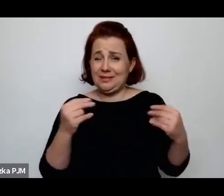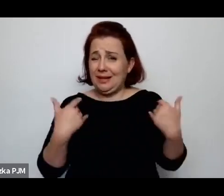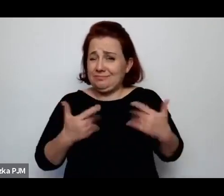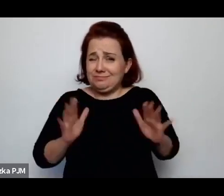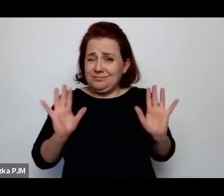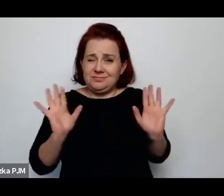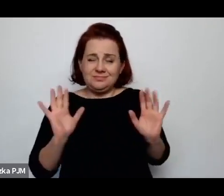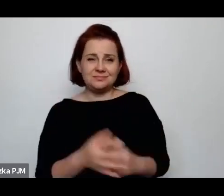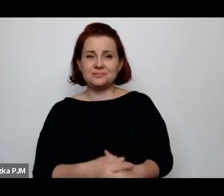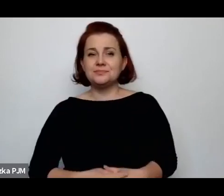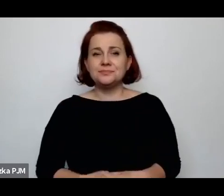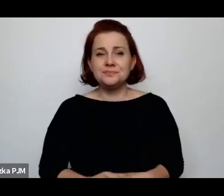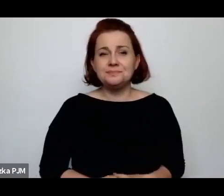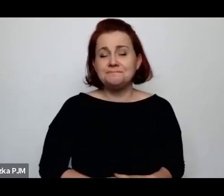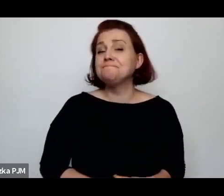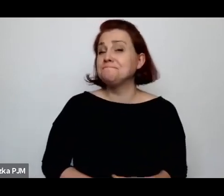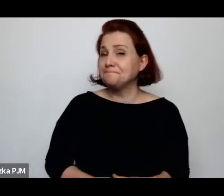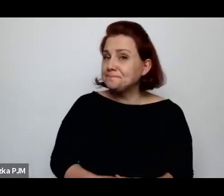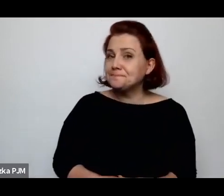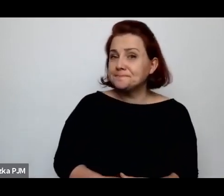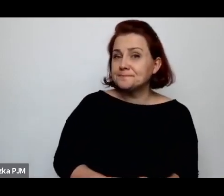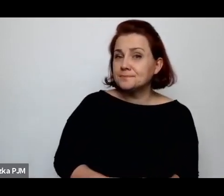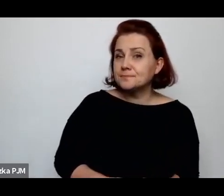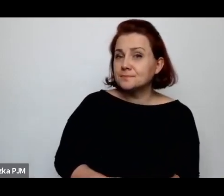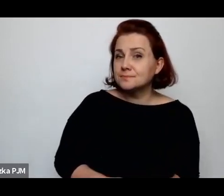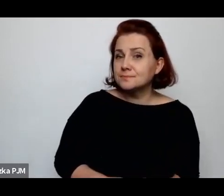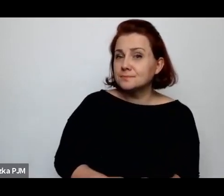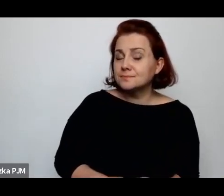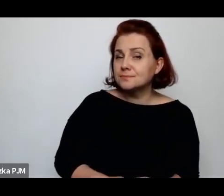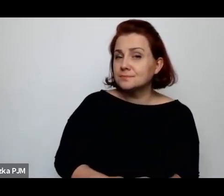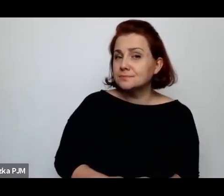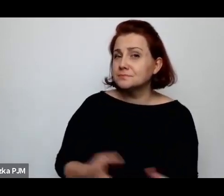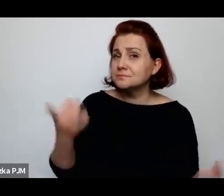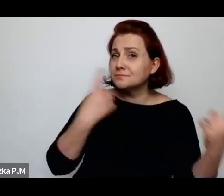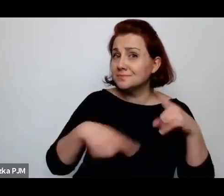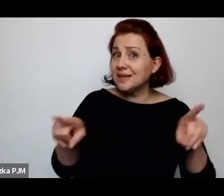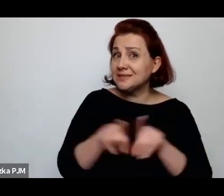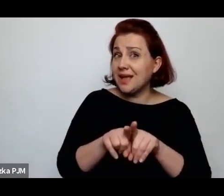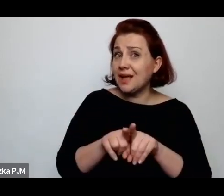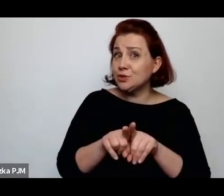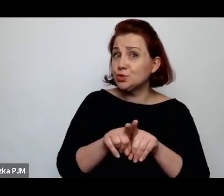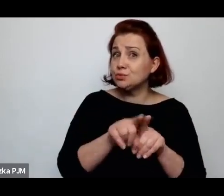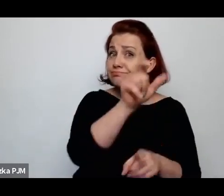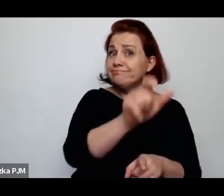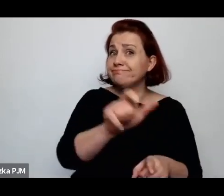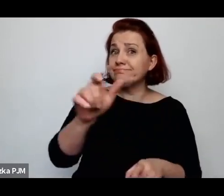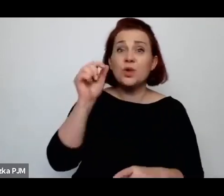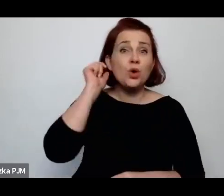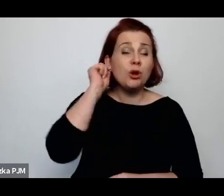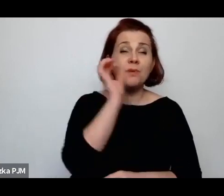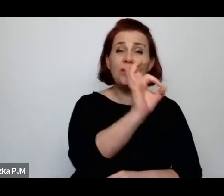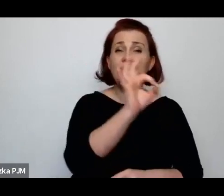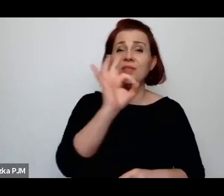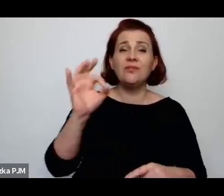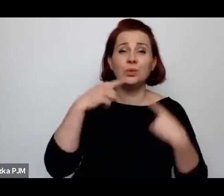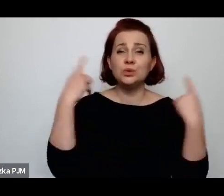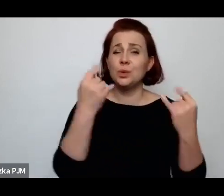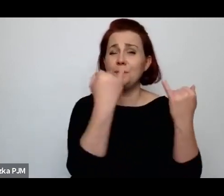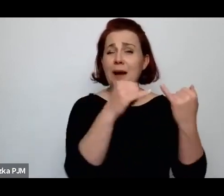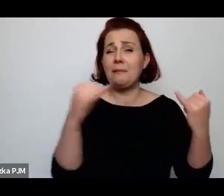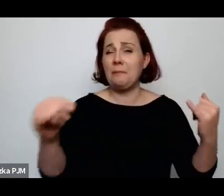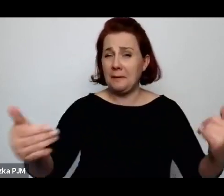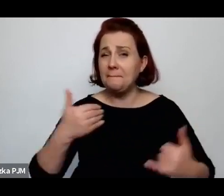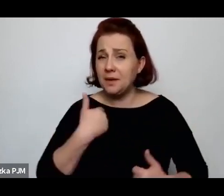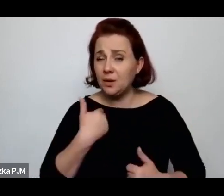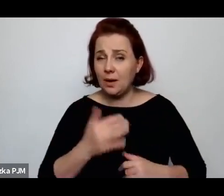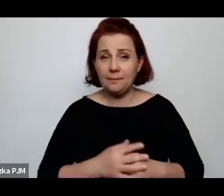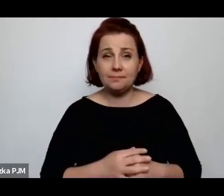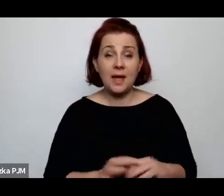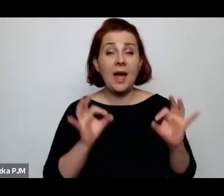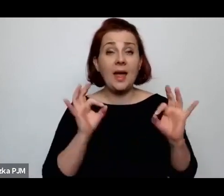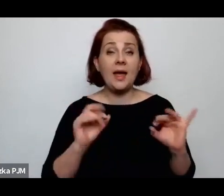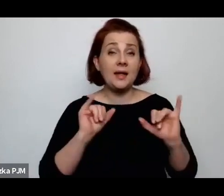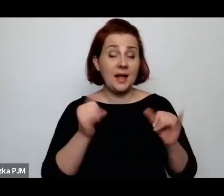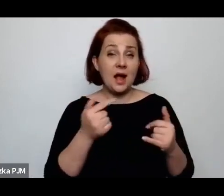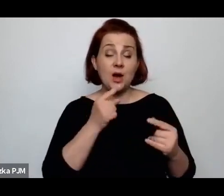Myślę, że też sytuacja tych kobiet była bardzo różna i to, kiedy mówimy teraz o – no właśnie